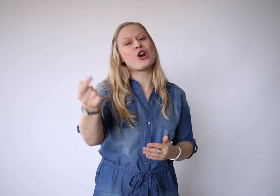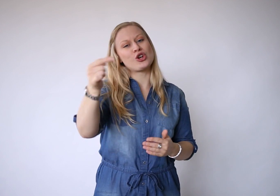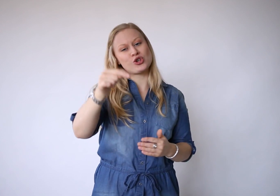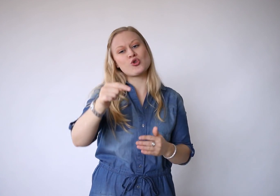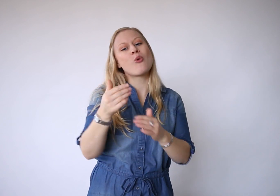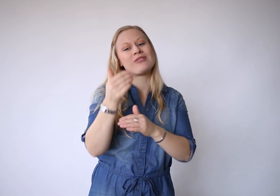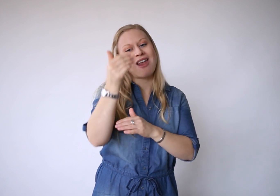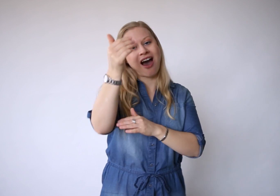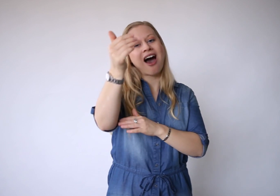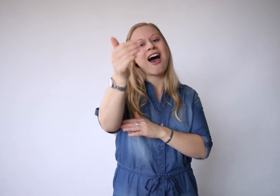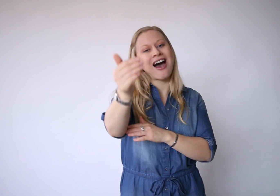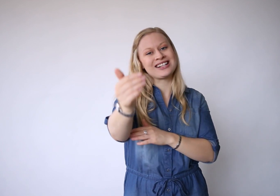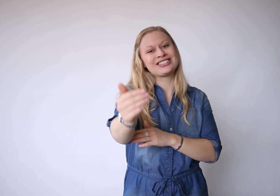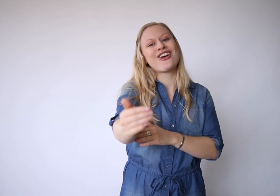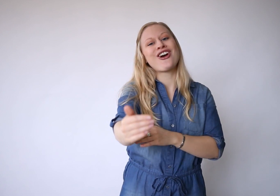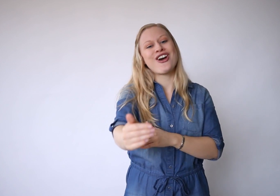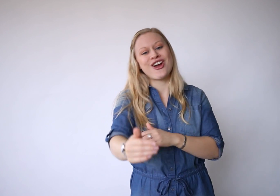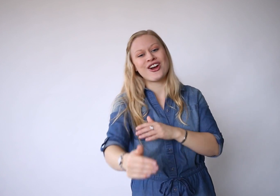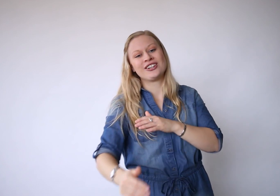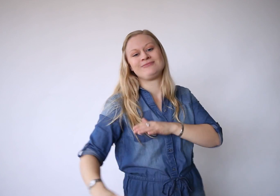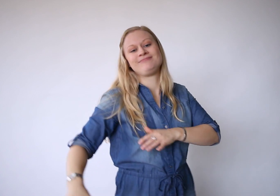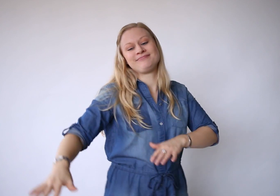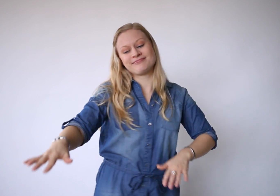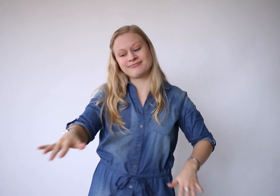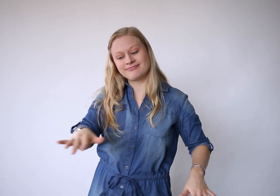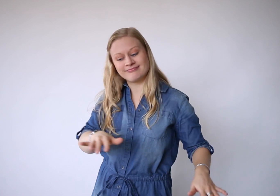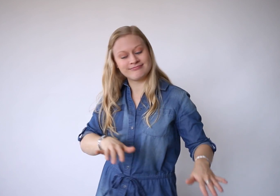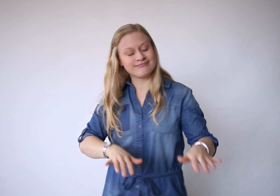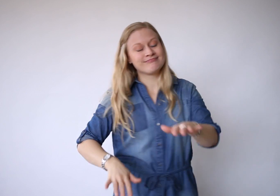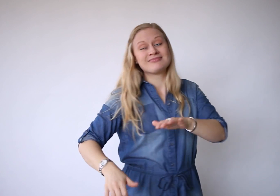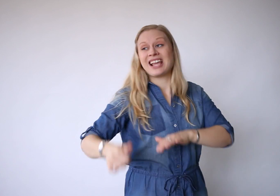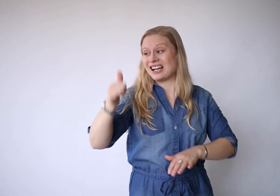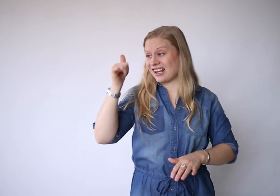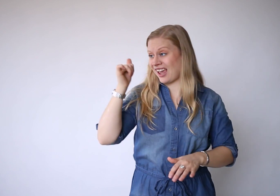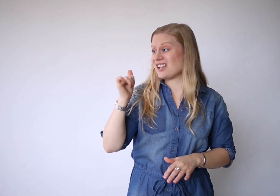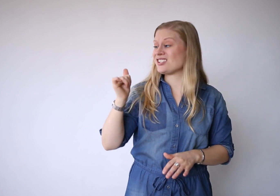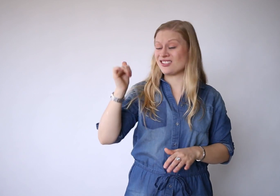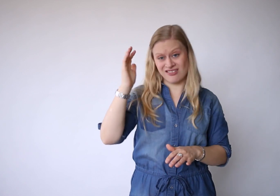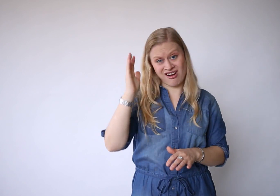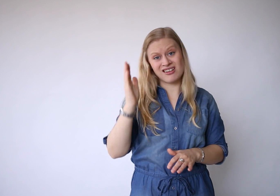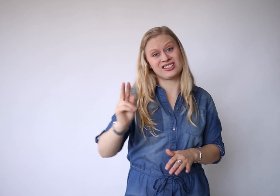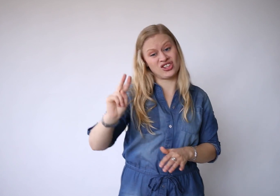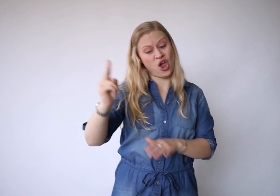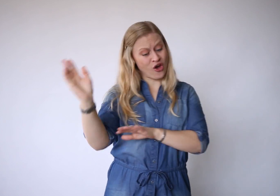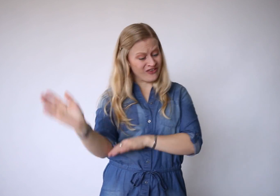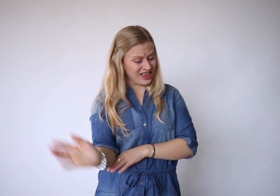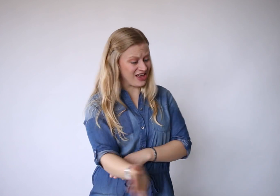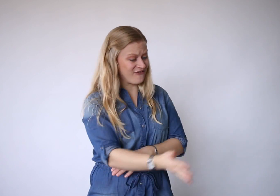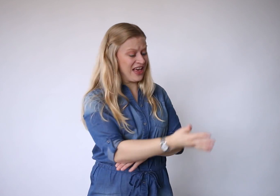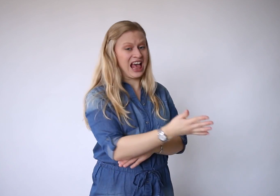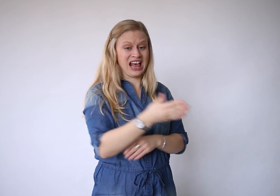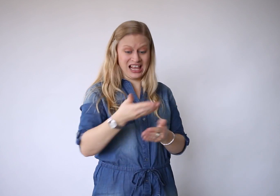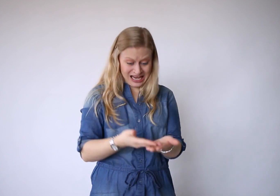Morgen komt later en gisteren is alweer weg.